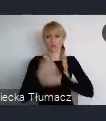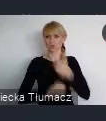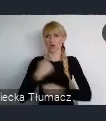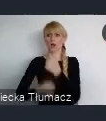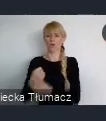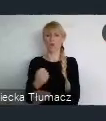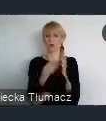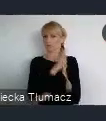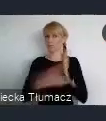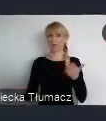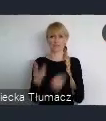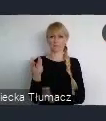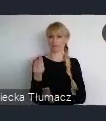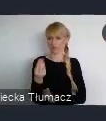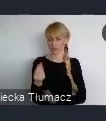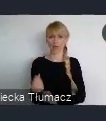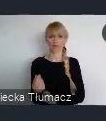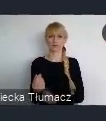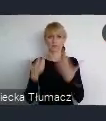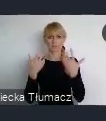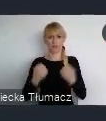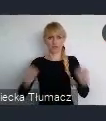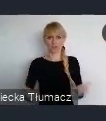Nie potrzebowali do tego, wspomagania miasta,